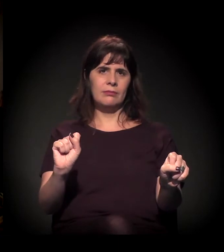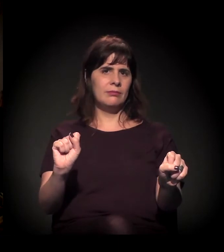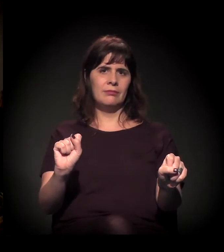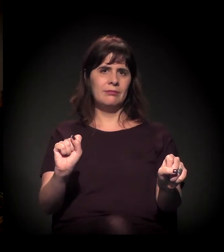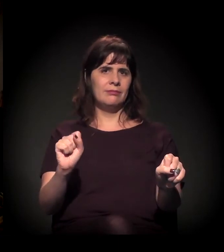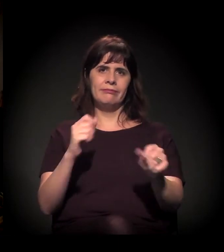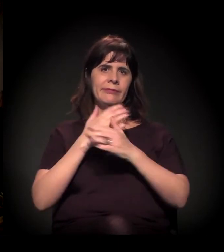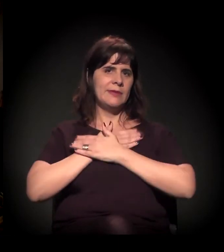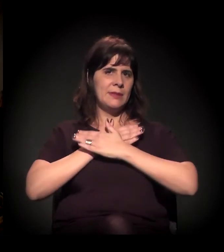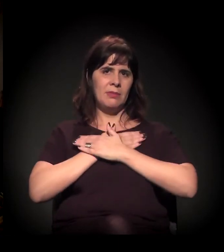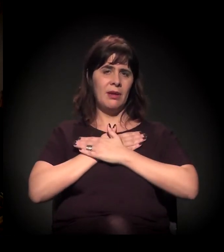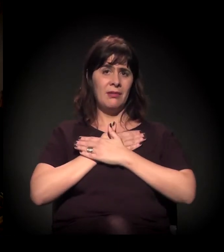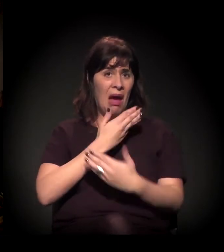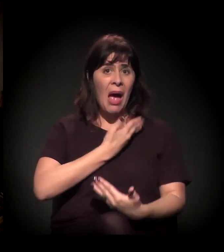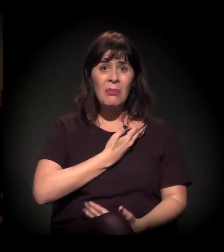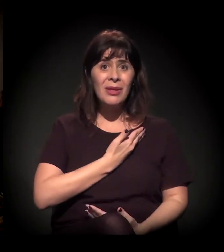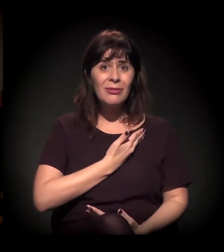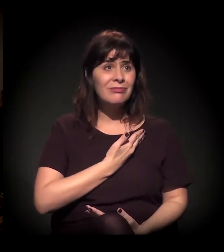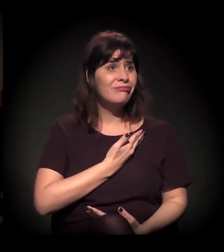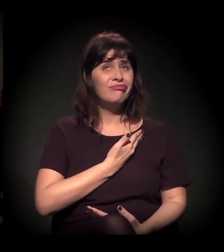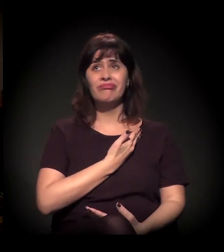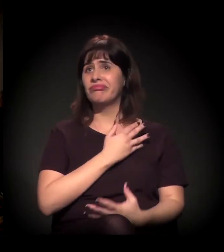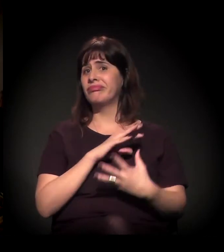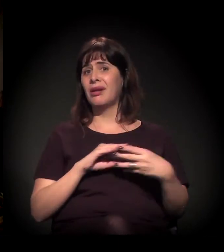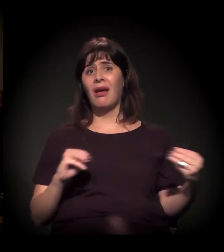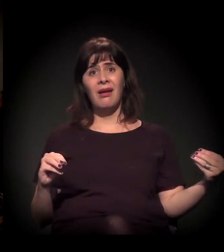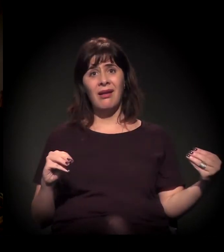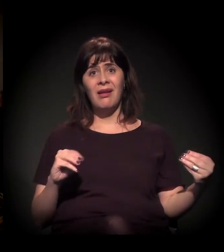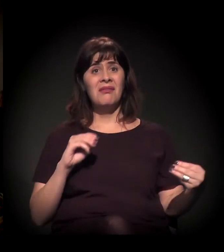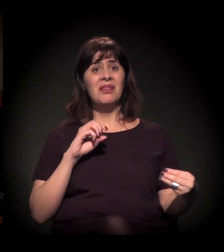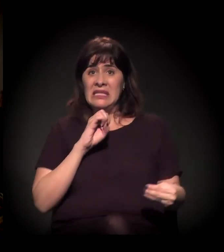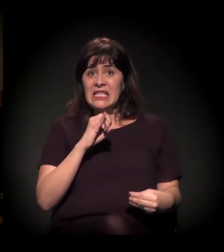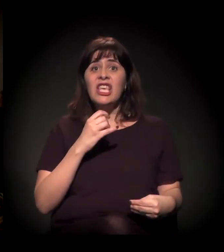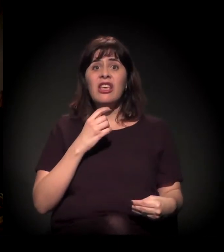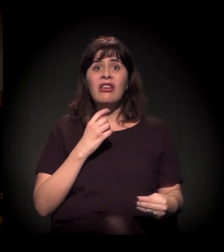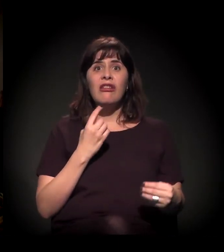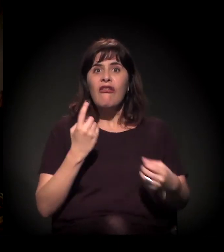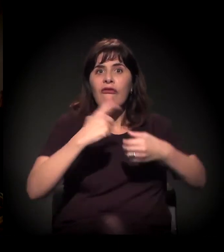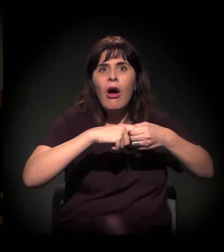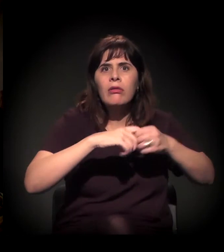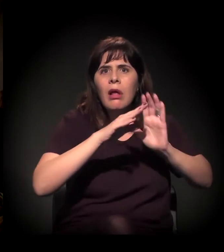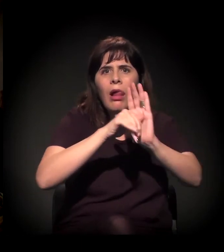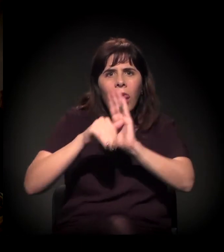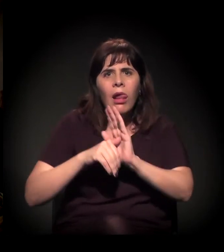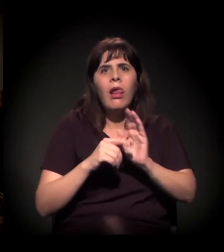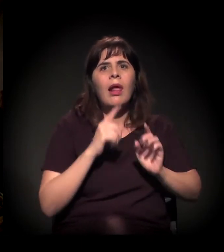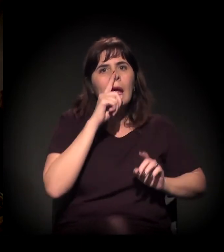só se ele quiser voltar para o crime. Então, aonde essa pessoa vai?